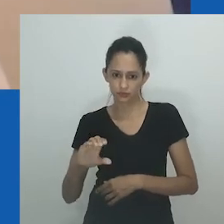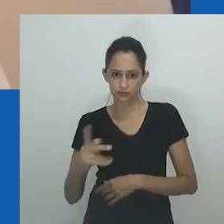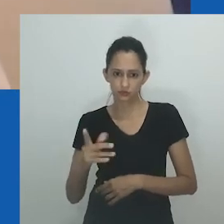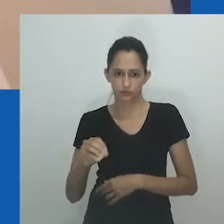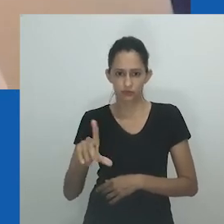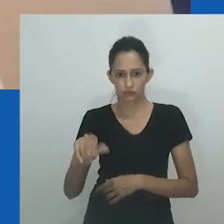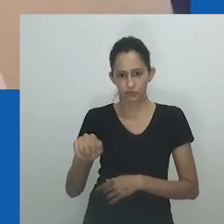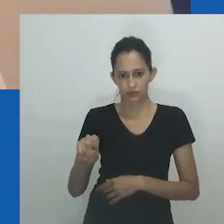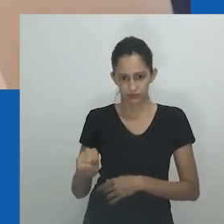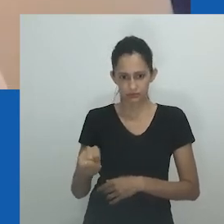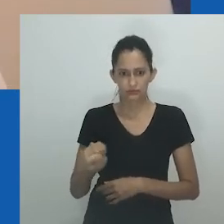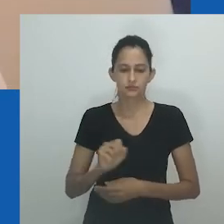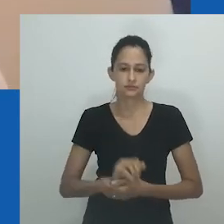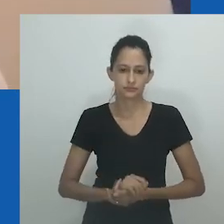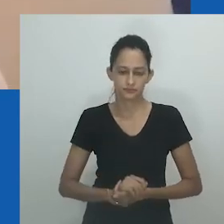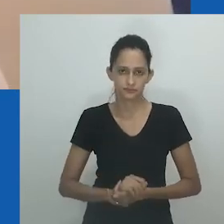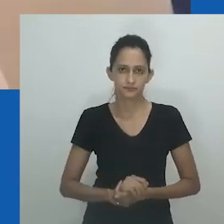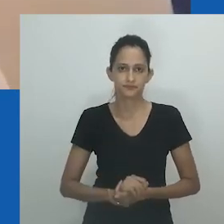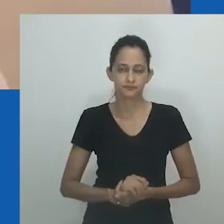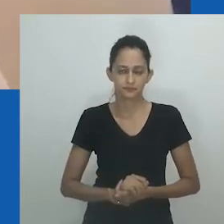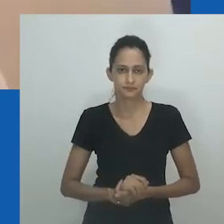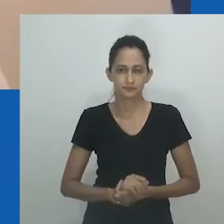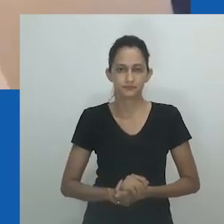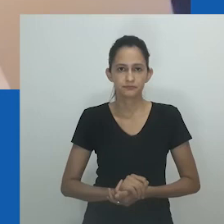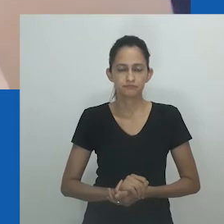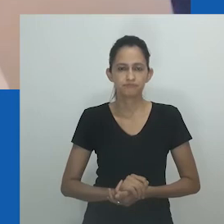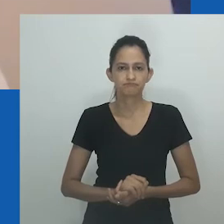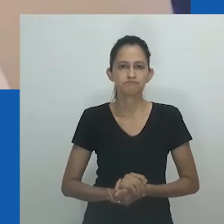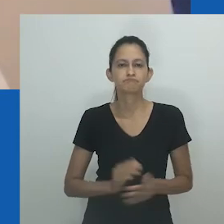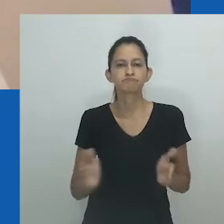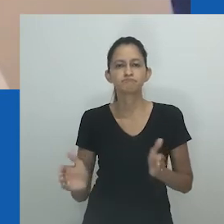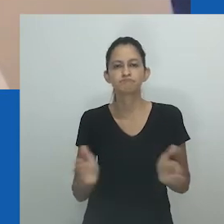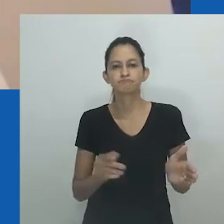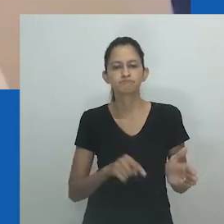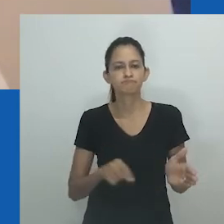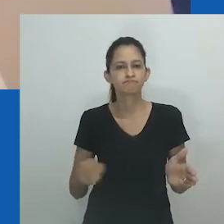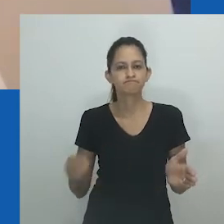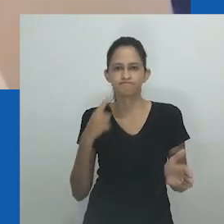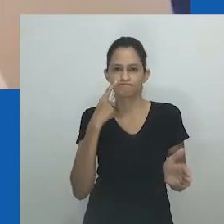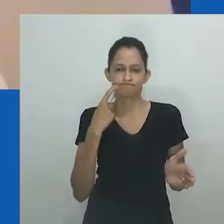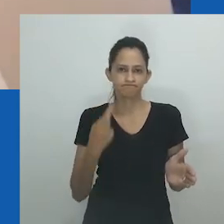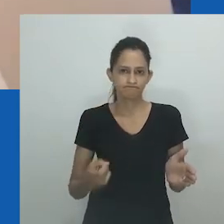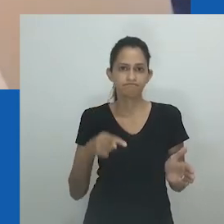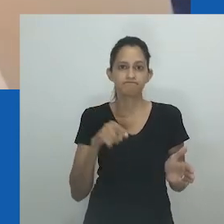Por último, apresento uma obra de arte intitulada ‘Unongayindoda’ do artista sul-africano Nicholas Hlobo.